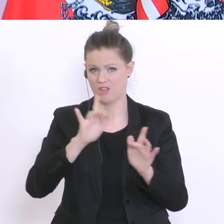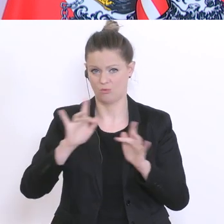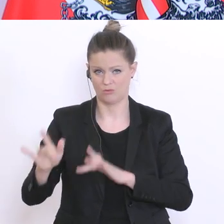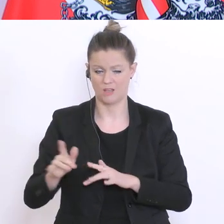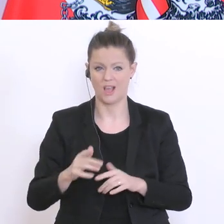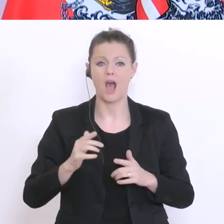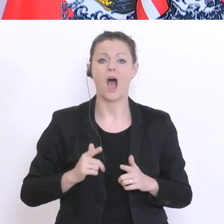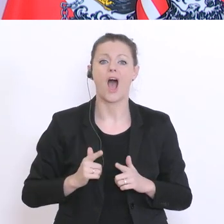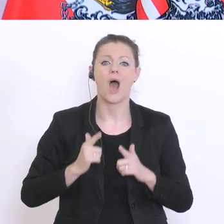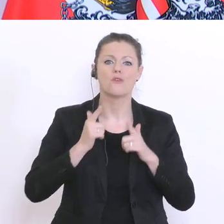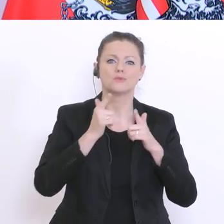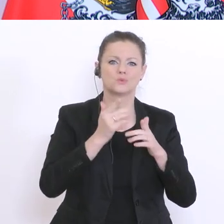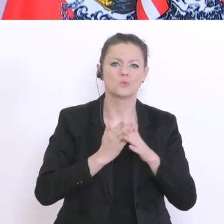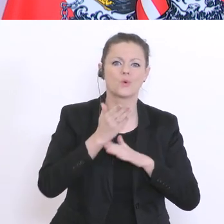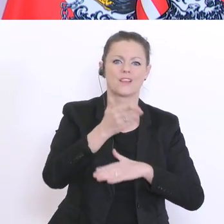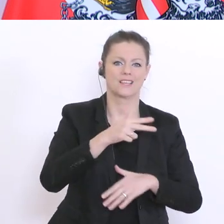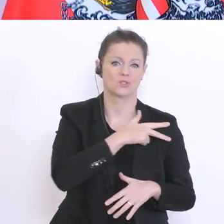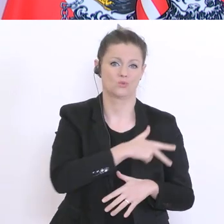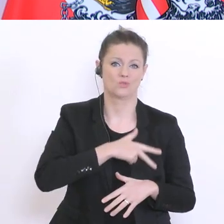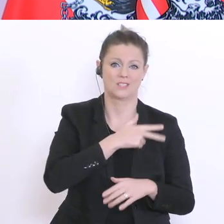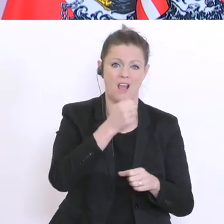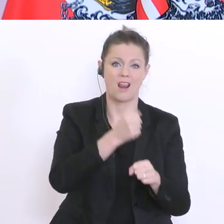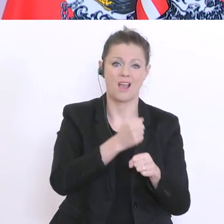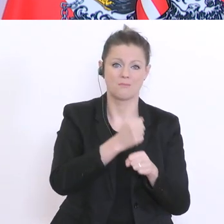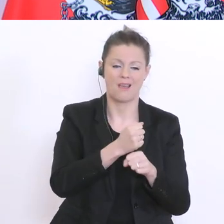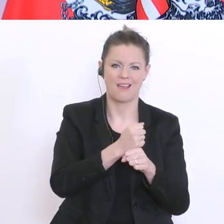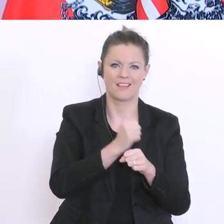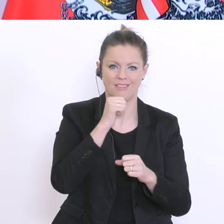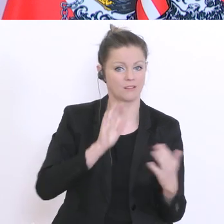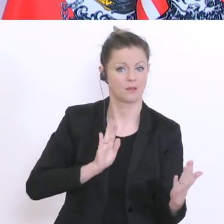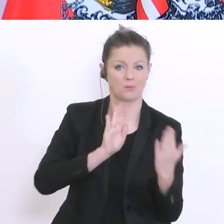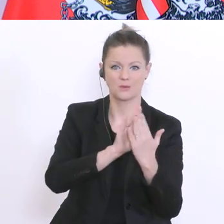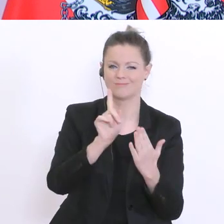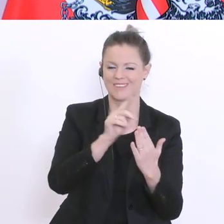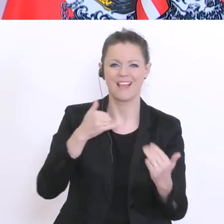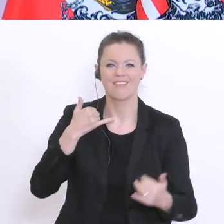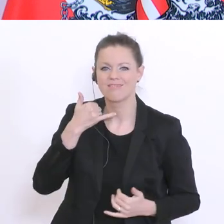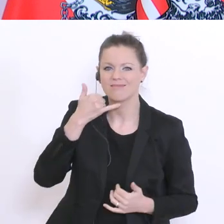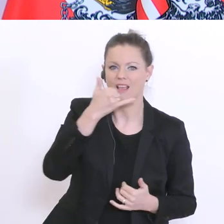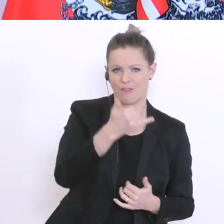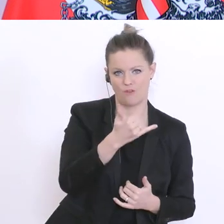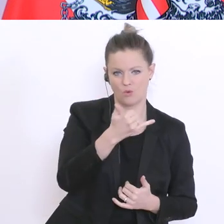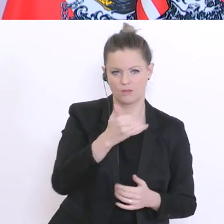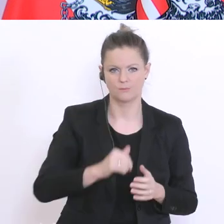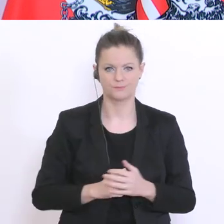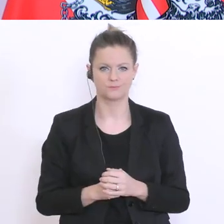das Aufsuchen klarerweise das Telefon erfolgen soll. Wir haben im Bund oder vom Bund finanziert